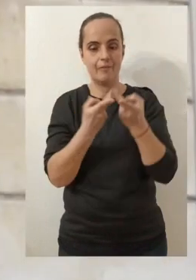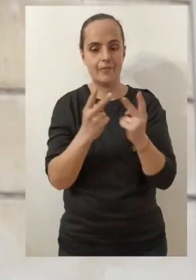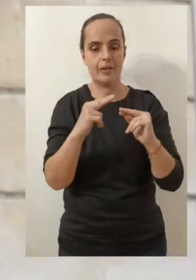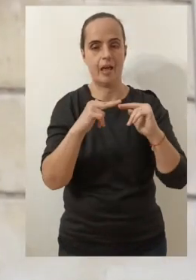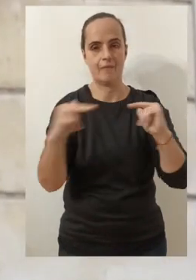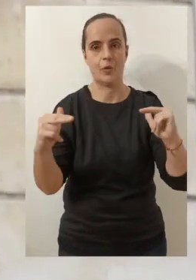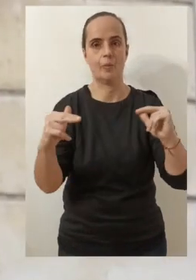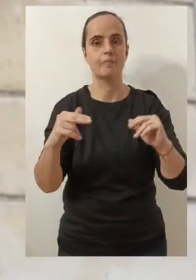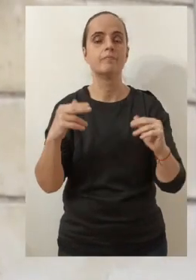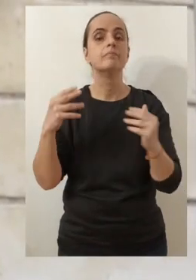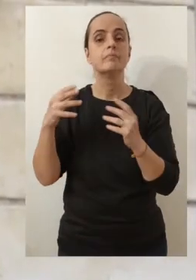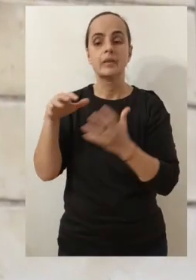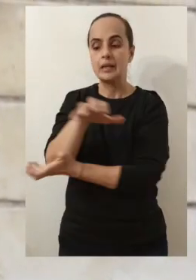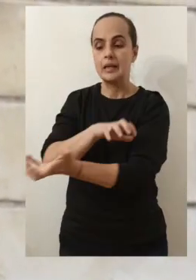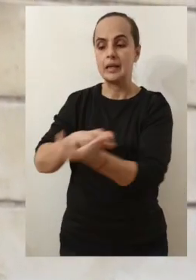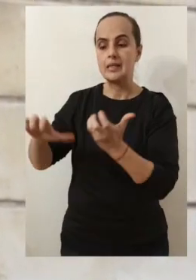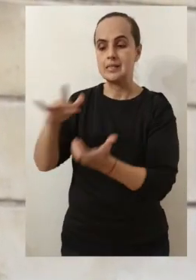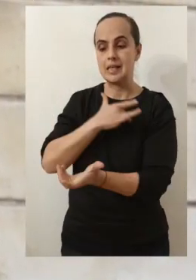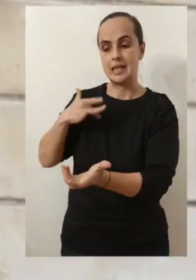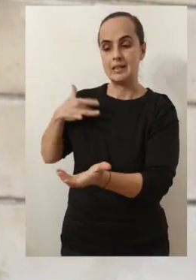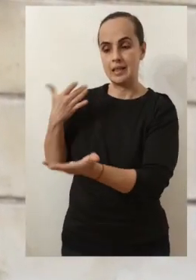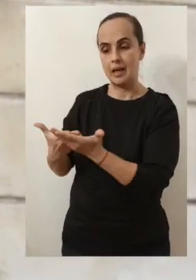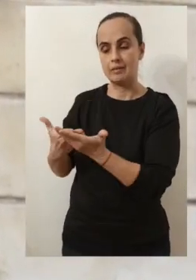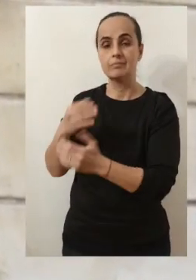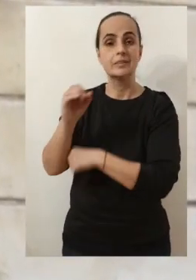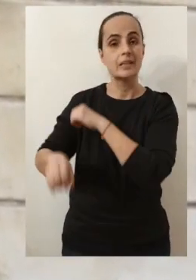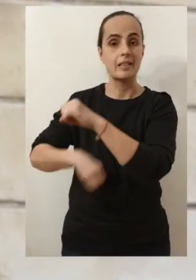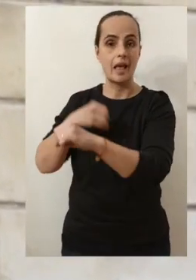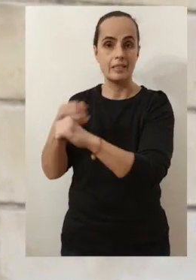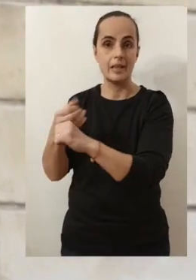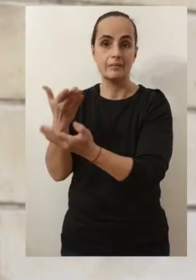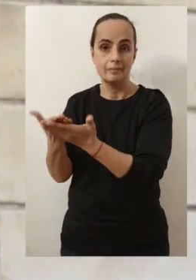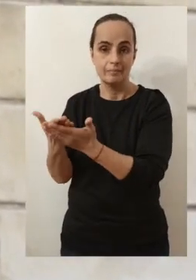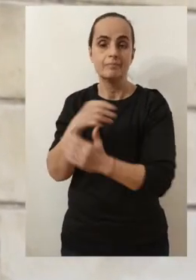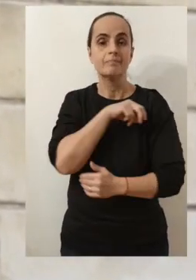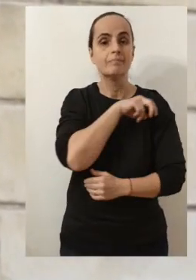Malheureusement, cette année, le contexte de la crise sanitaire, ne va pas me permettre